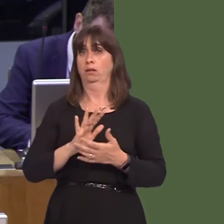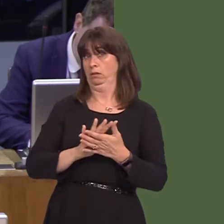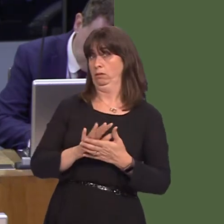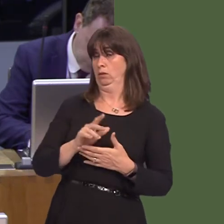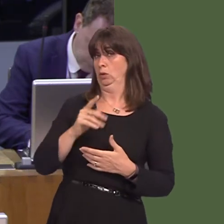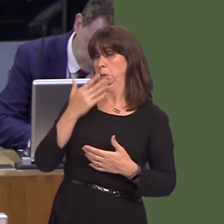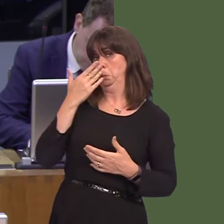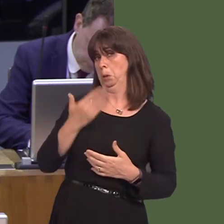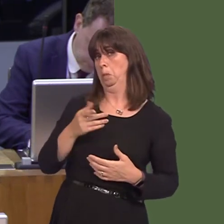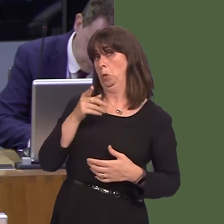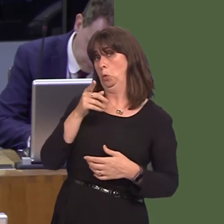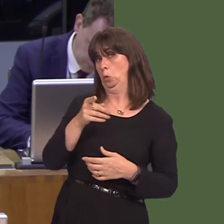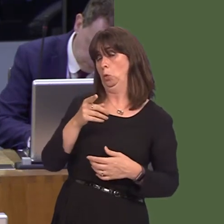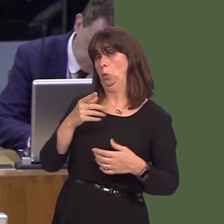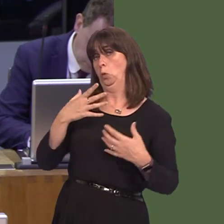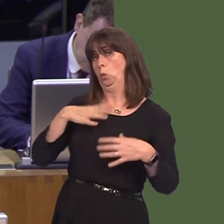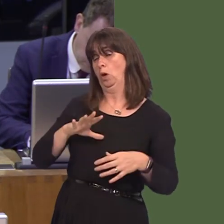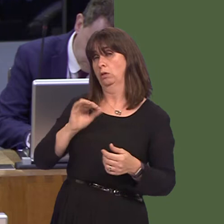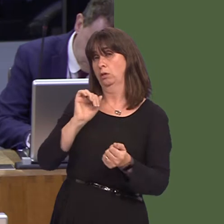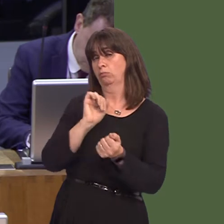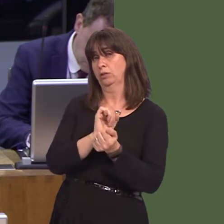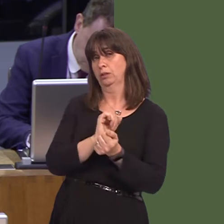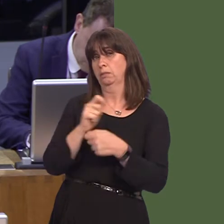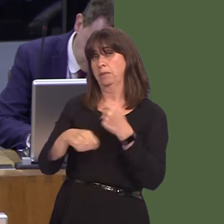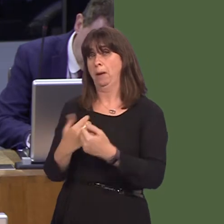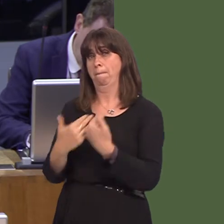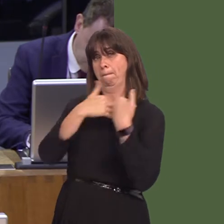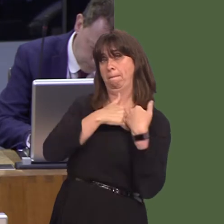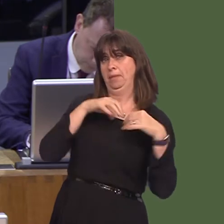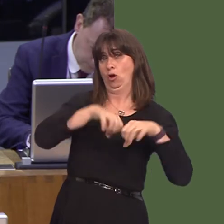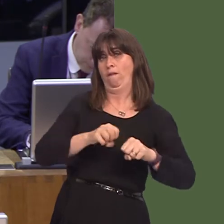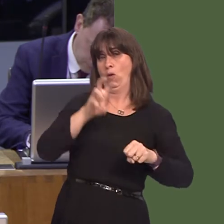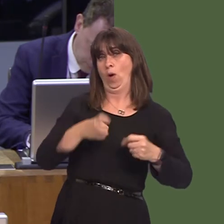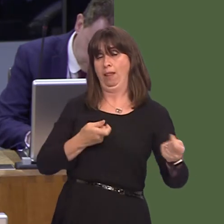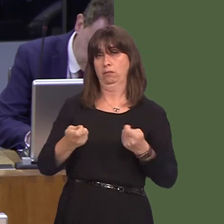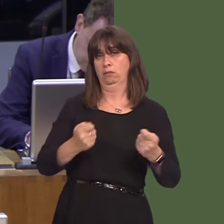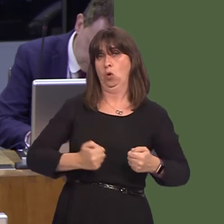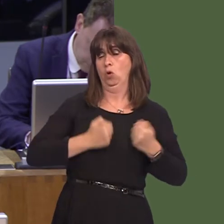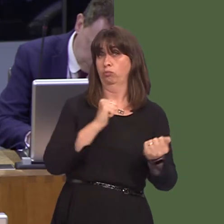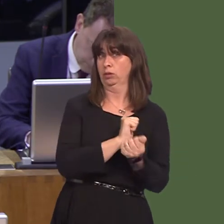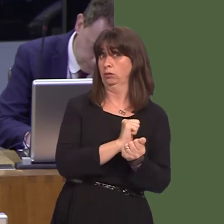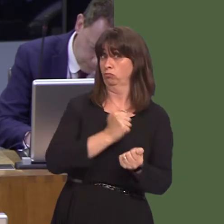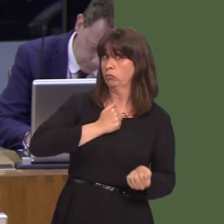appear to be making the case for prisons to be devolved. Is this the case? If so, would